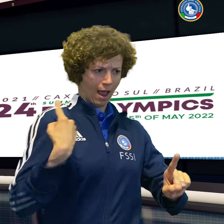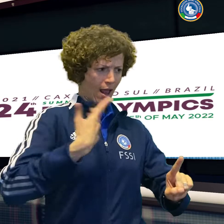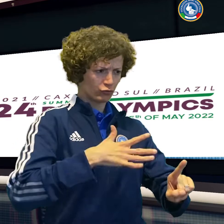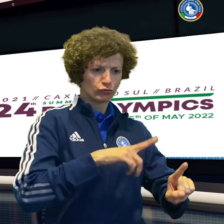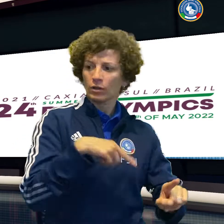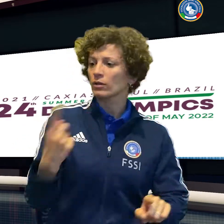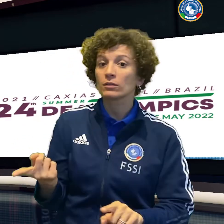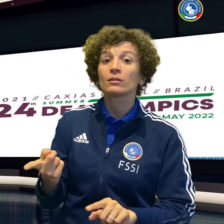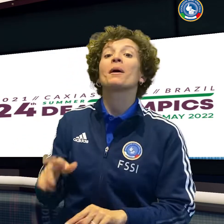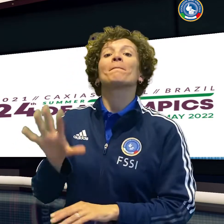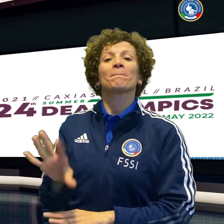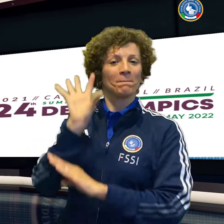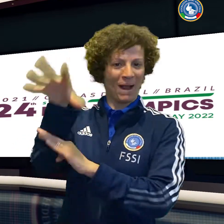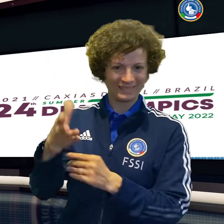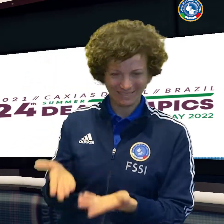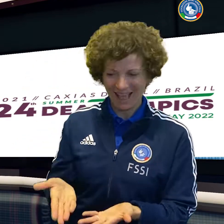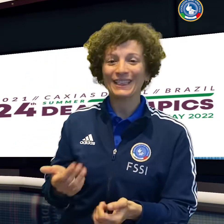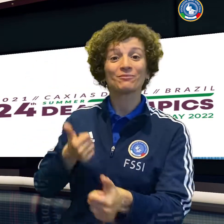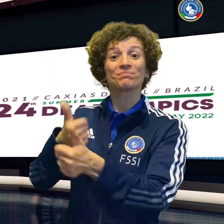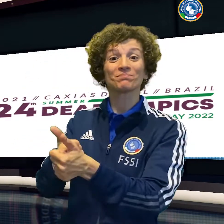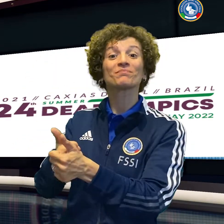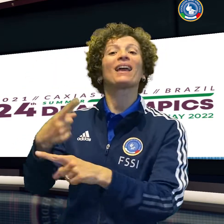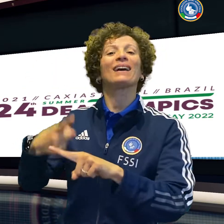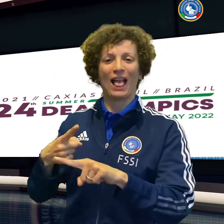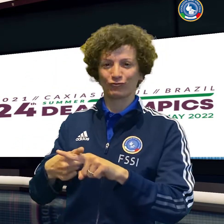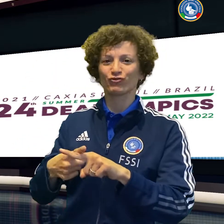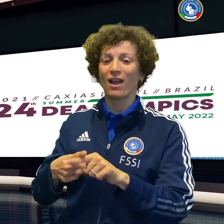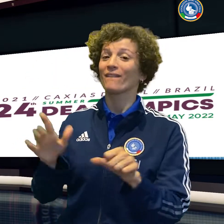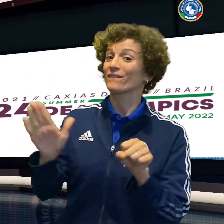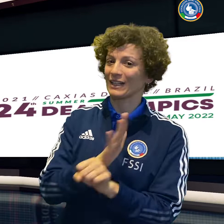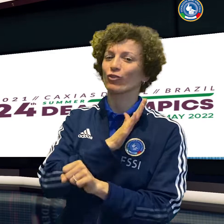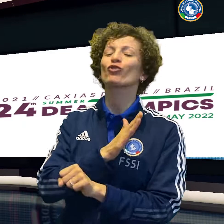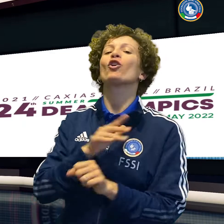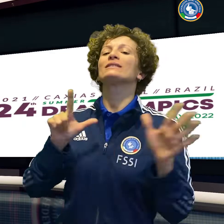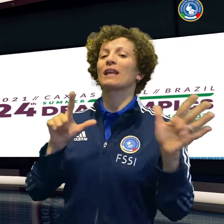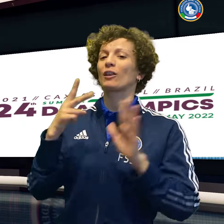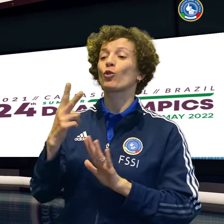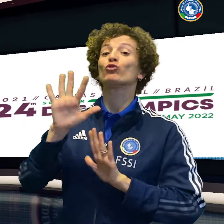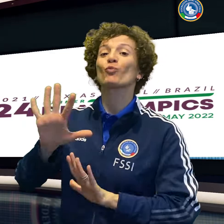Ottima giornata per la delegazione azzurra che dopo il calcio vede